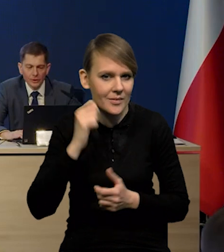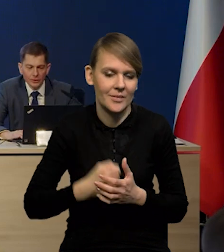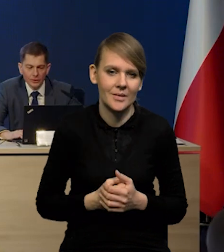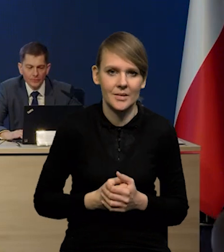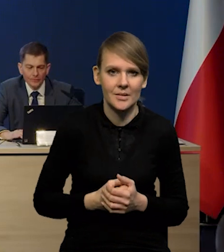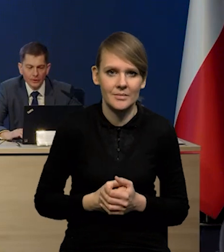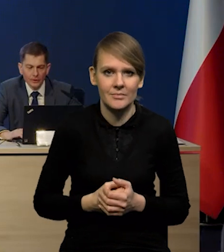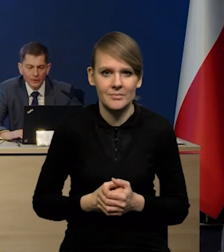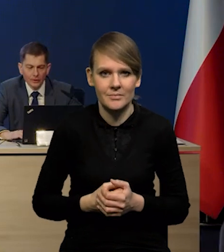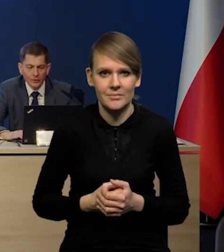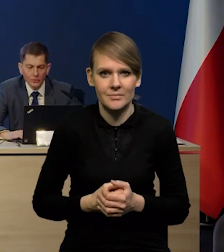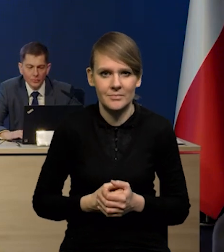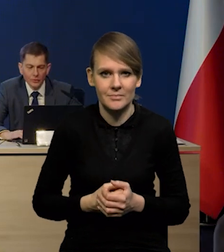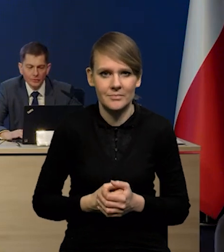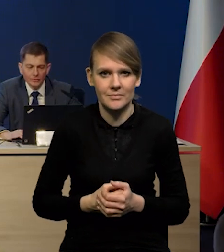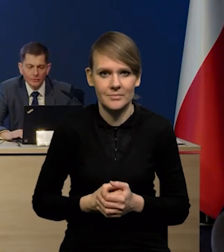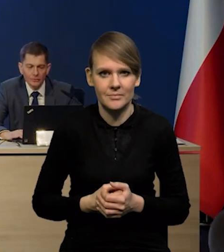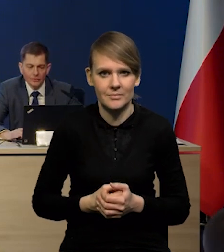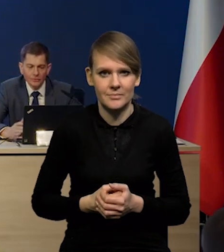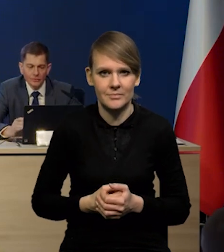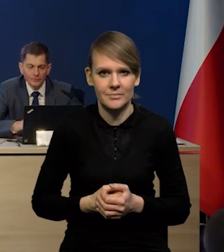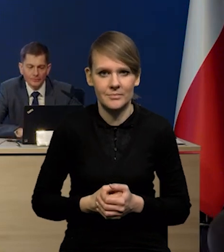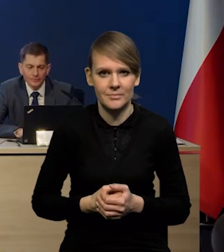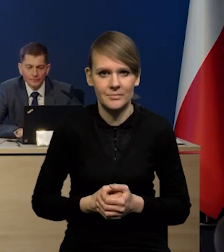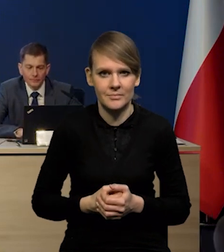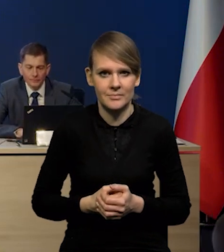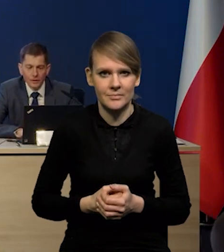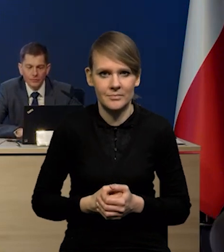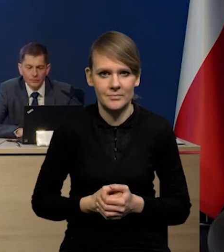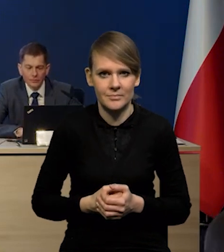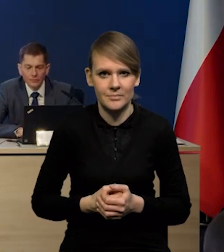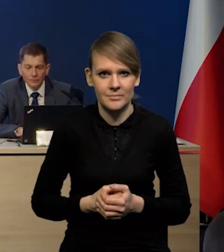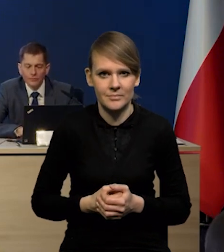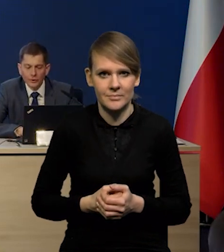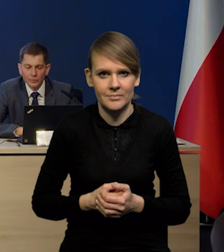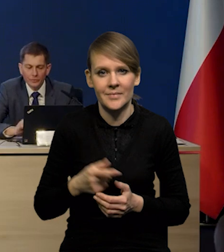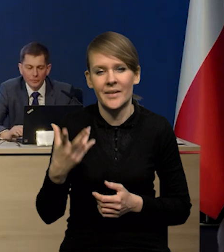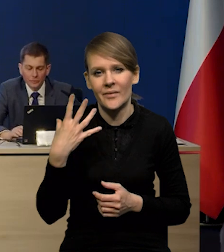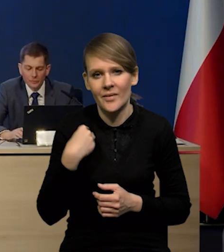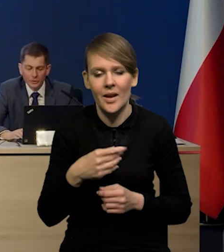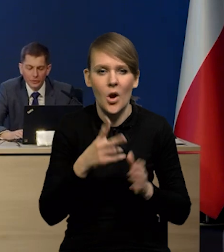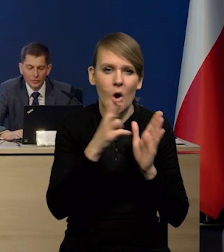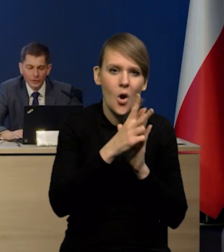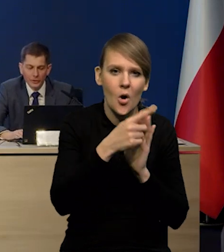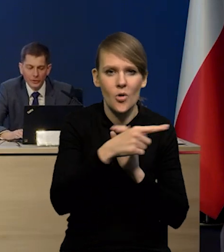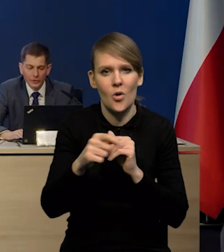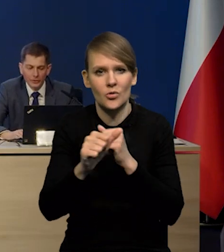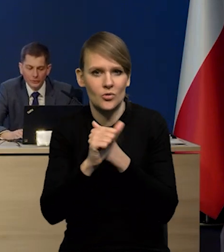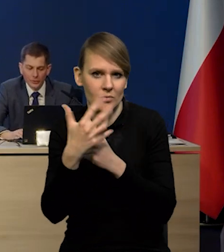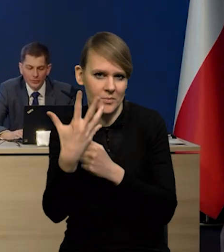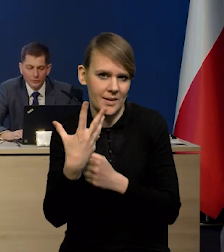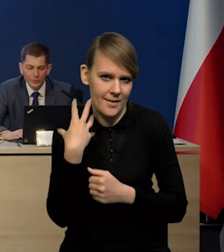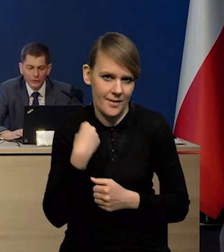i osoby w wieku między 18 a 65 lat.